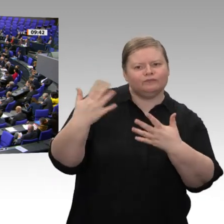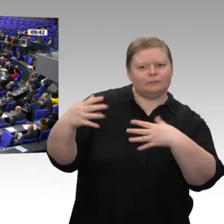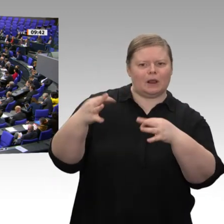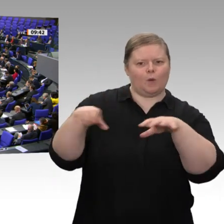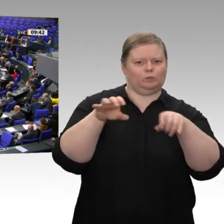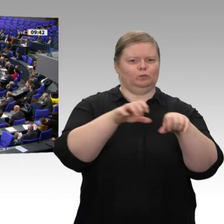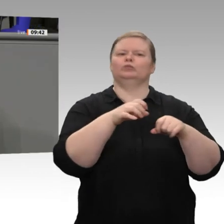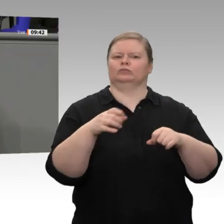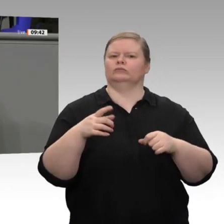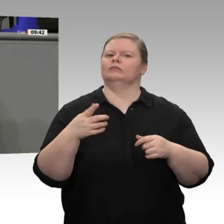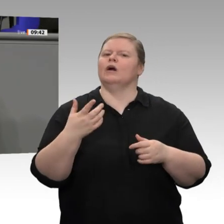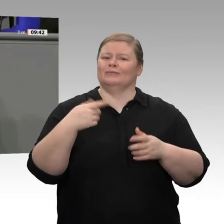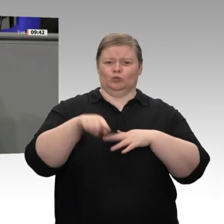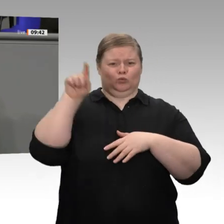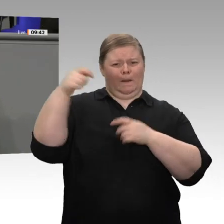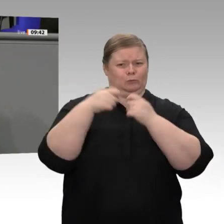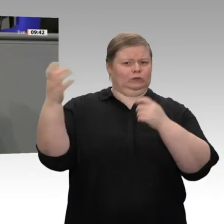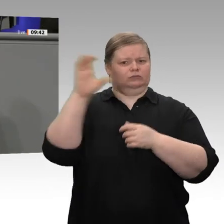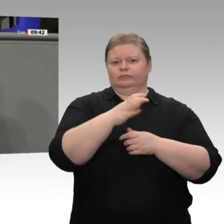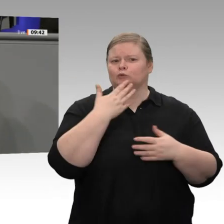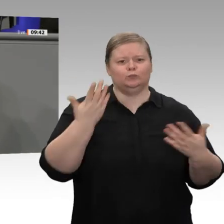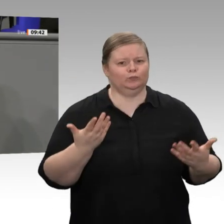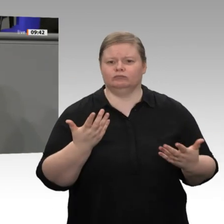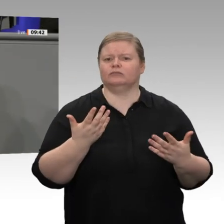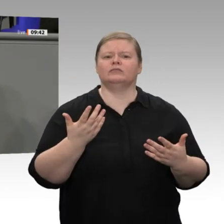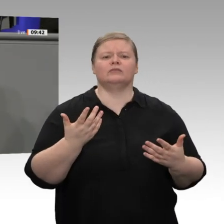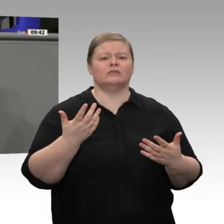lamentieren Sie ständig über Bereiche, die gar nicht in Ihre